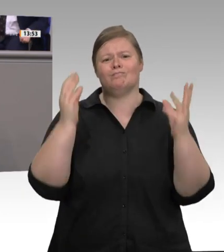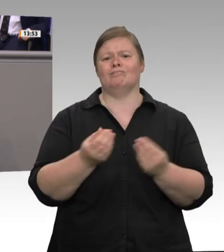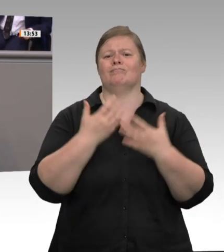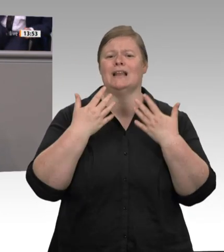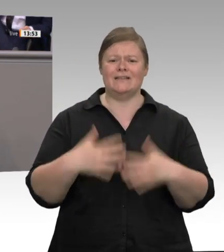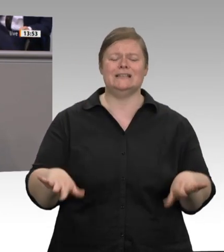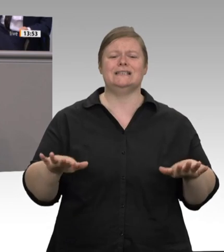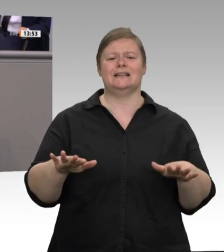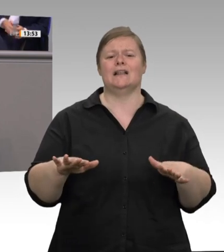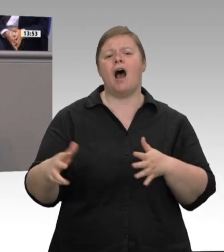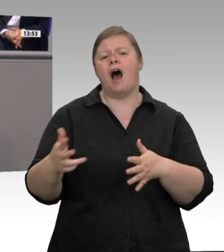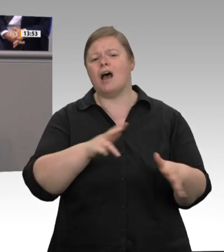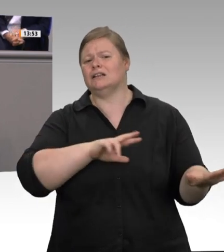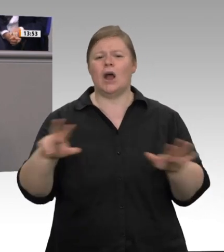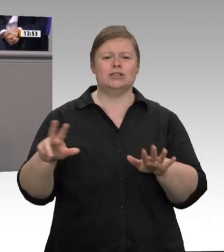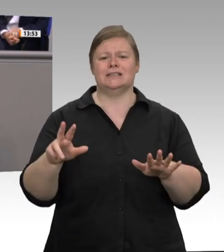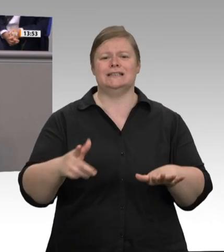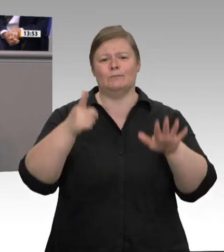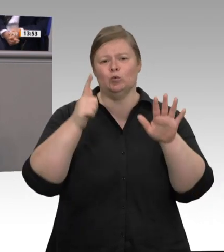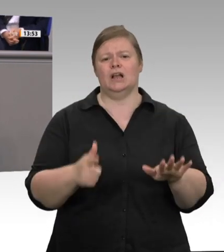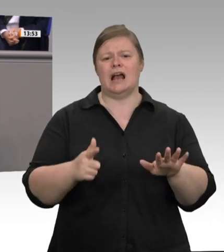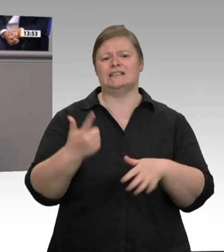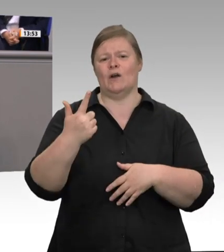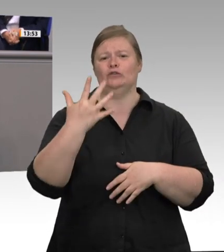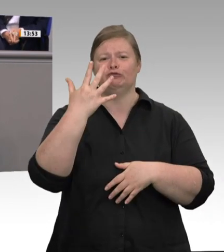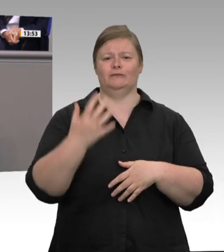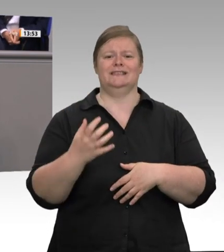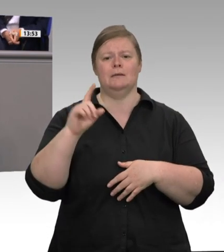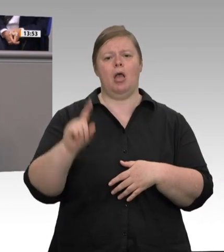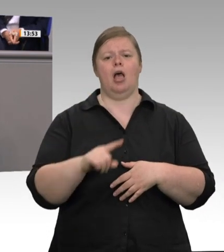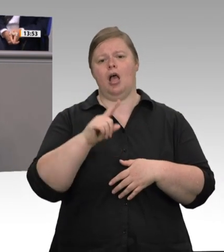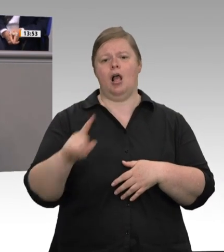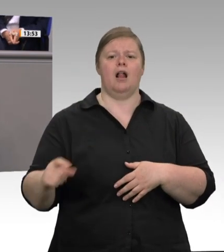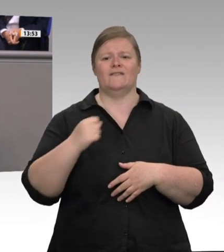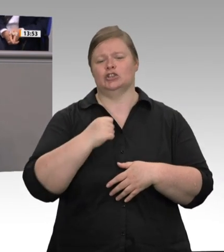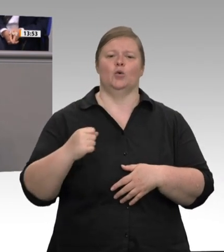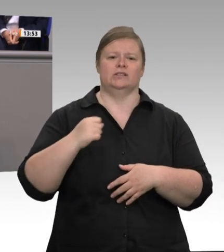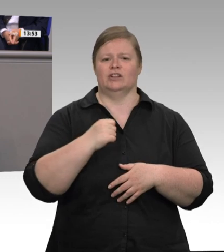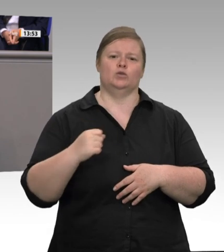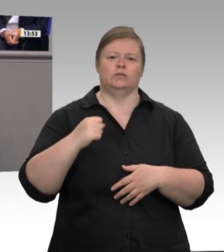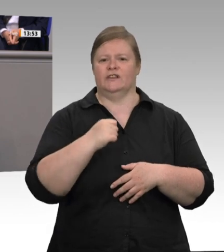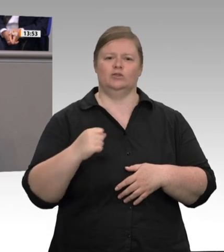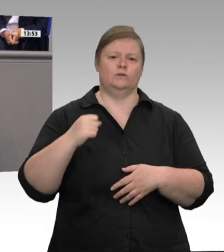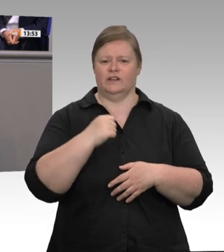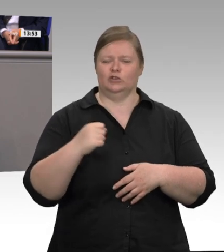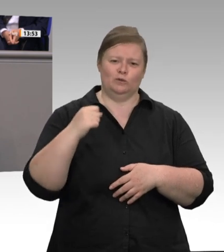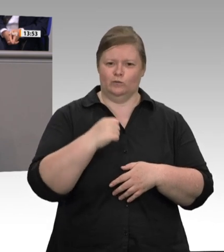vergangenen Jahres dem Arbeitsschutz von Nordrhein-Westfalen gesagt habe, dass er